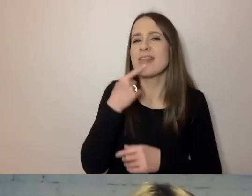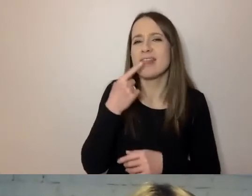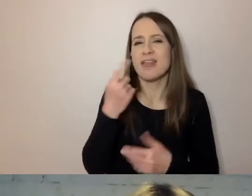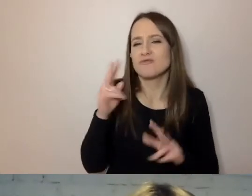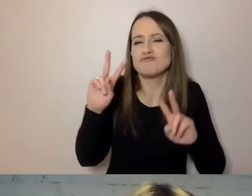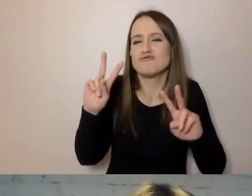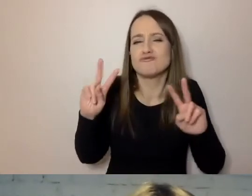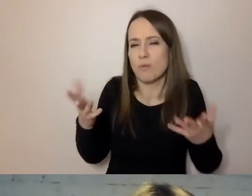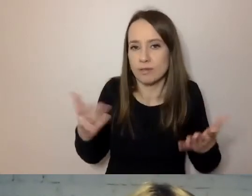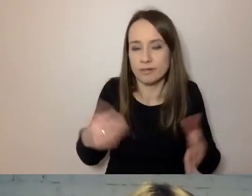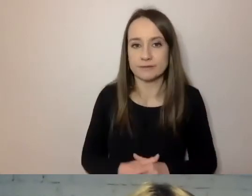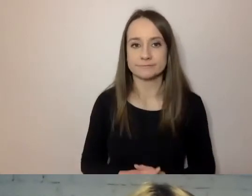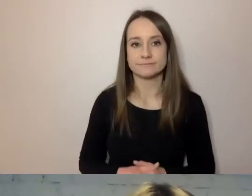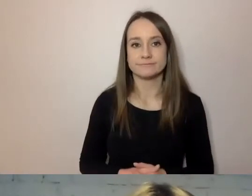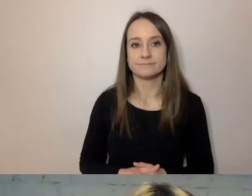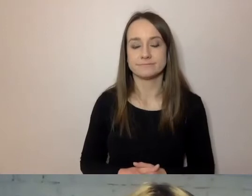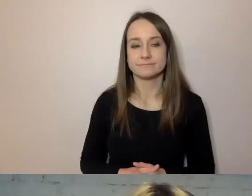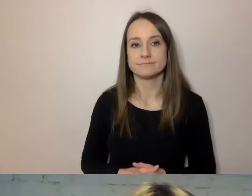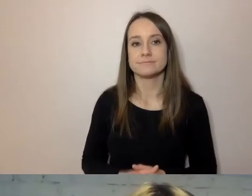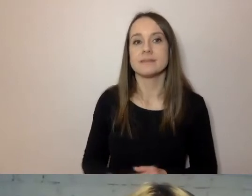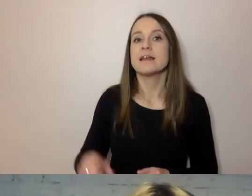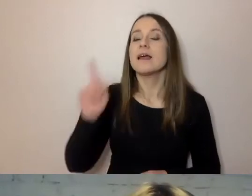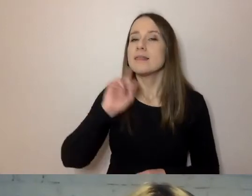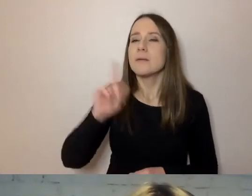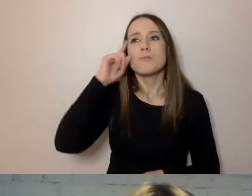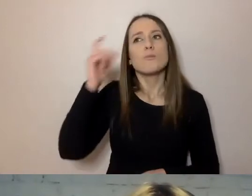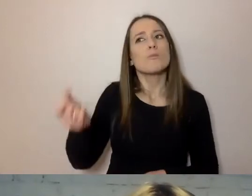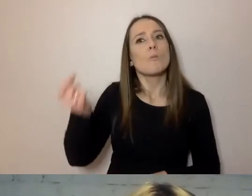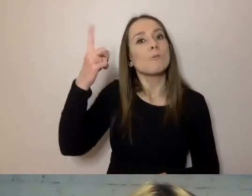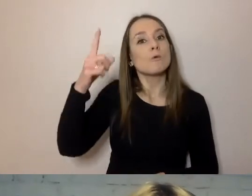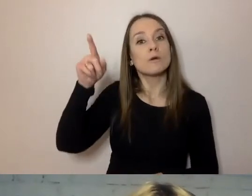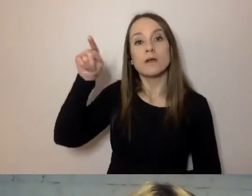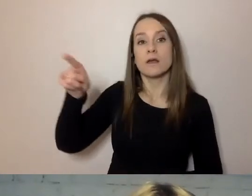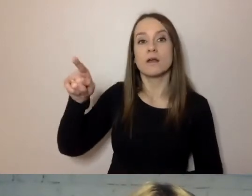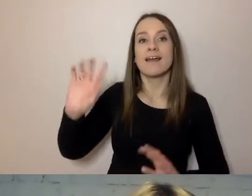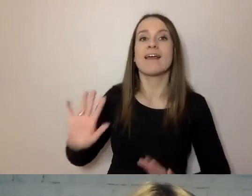Na ten pomysł, rewolucyjny dla administracji,